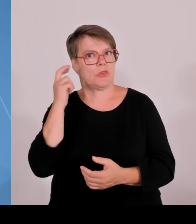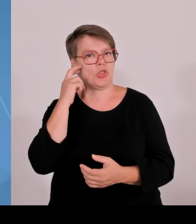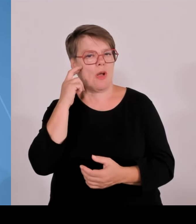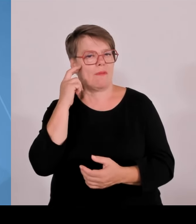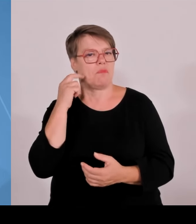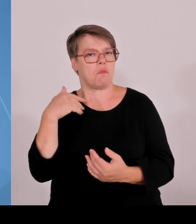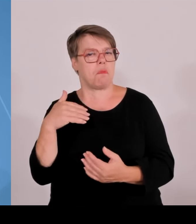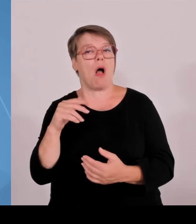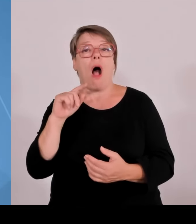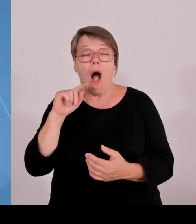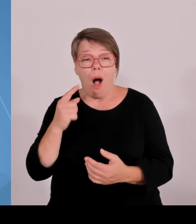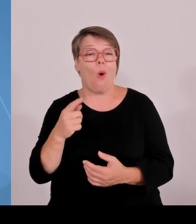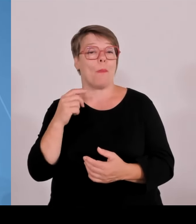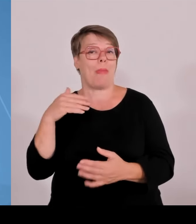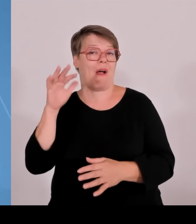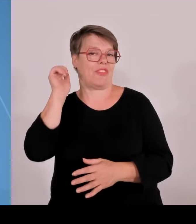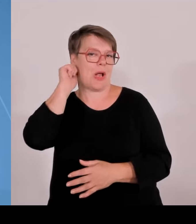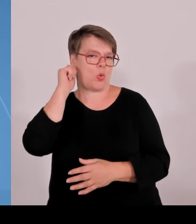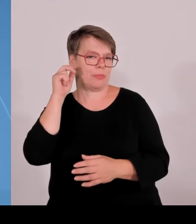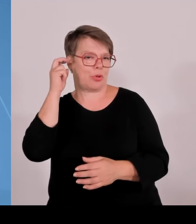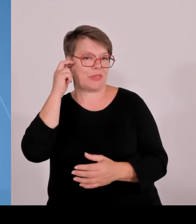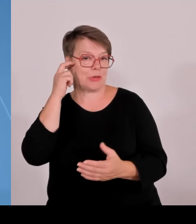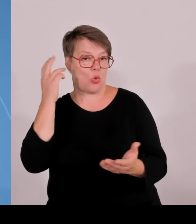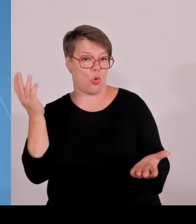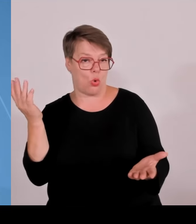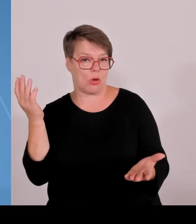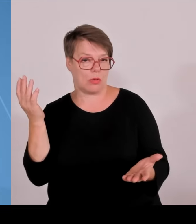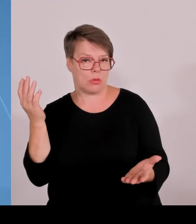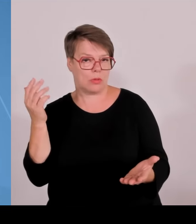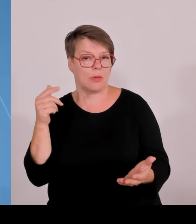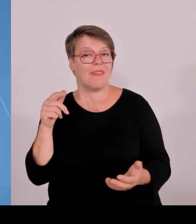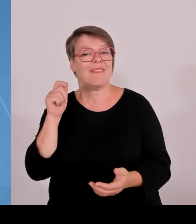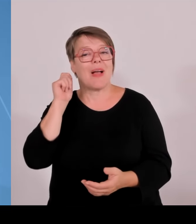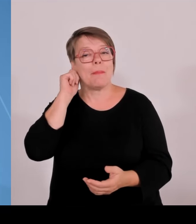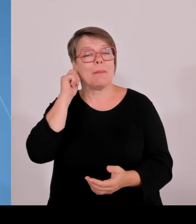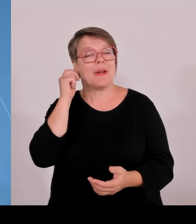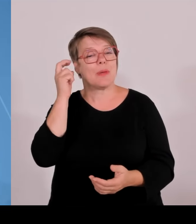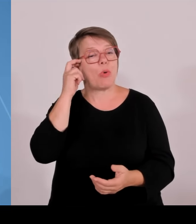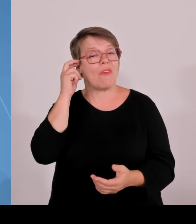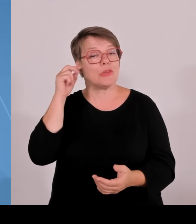dass wir diesen positiven Trend, diese gute Entwicklung auch tatsächlich fortsetzen können. Wir sehen das